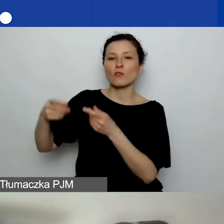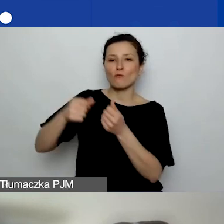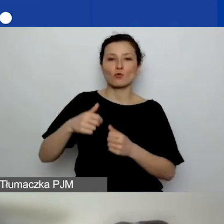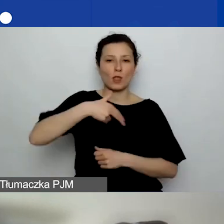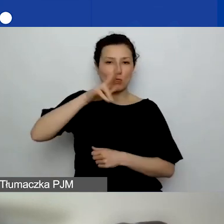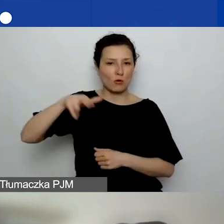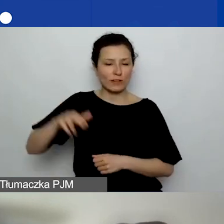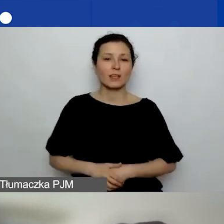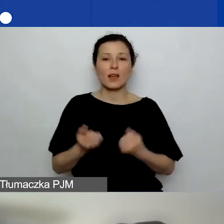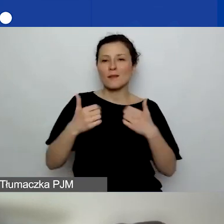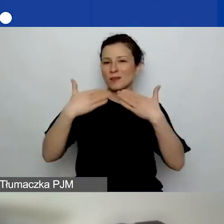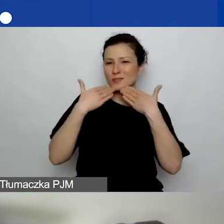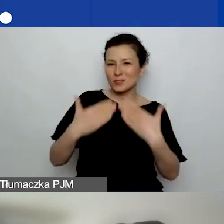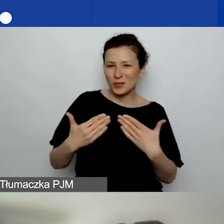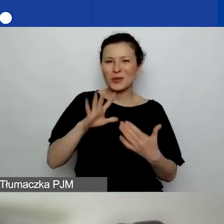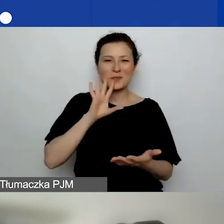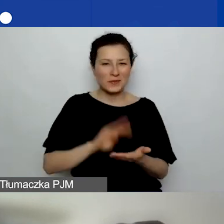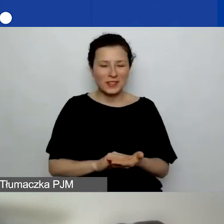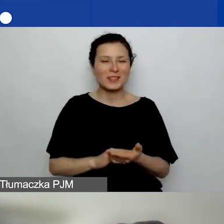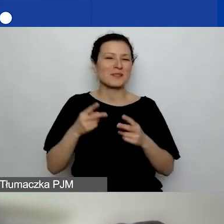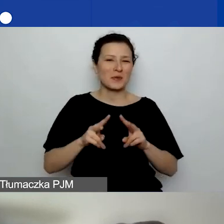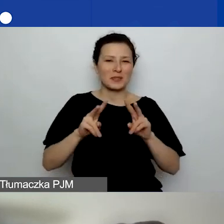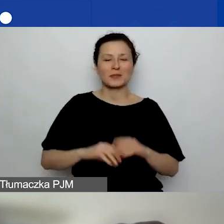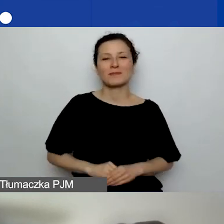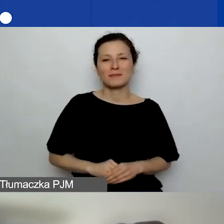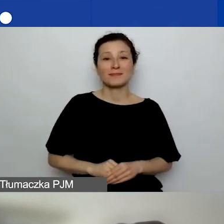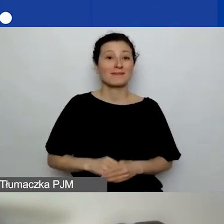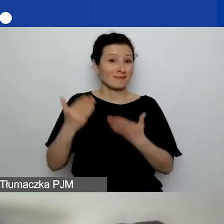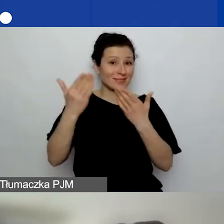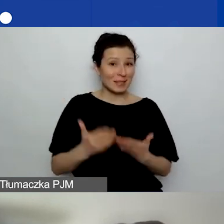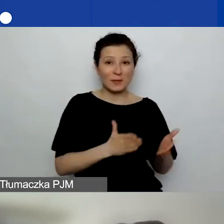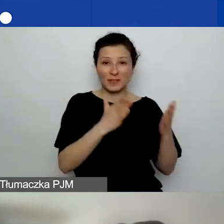Bardzo dziękuję jeszcze raz za udział i zapraszam na kolejne spotkania.